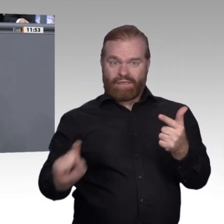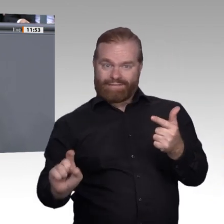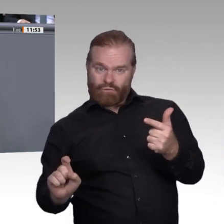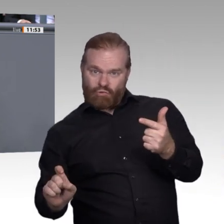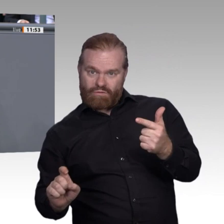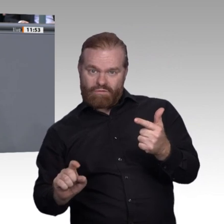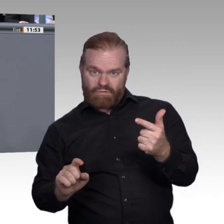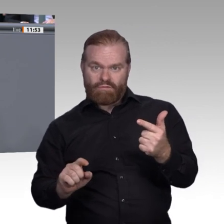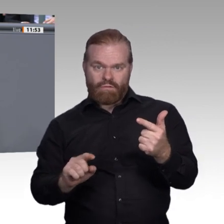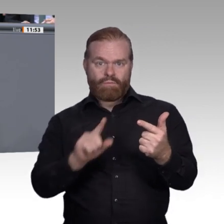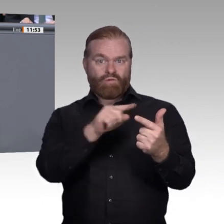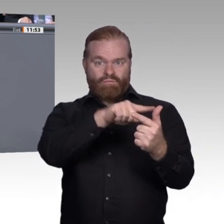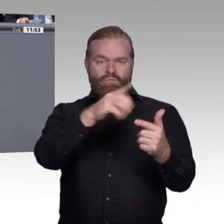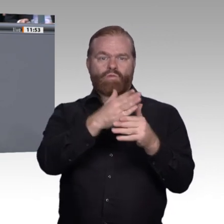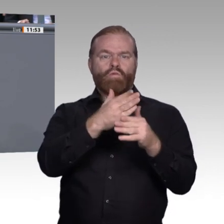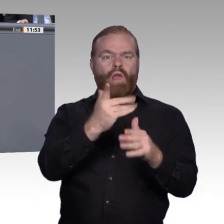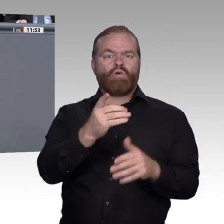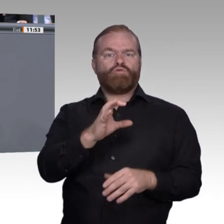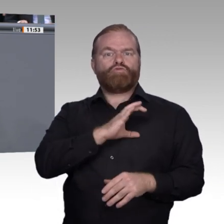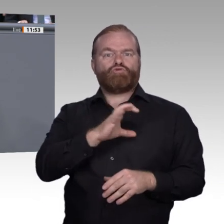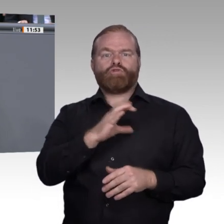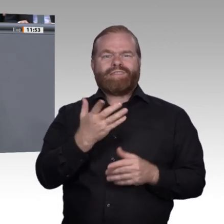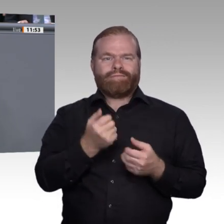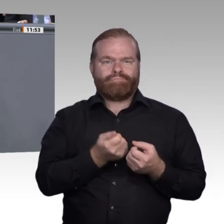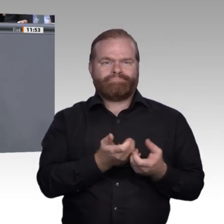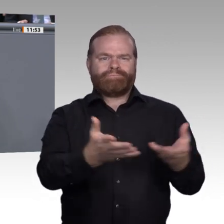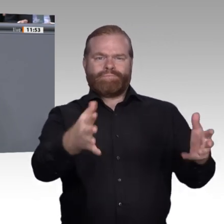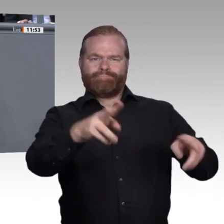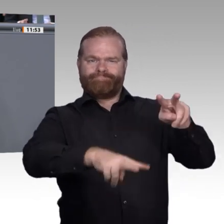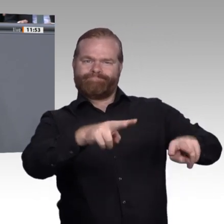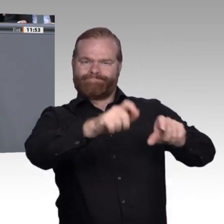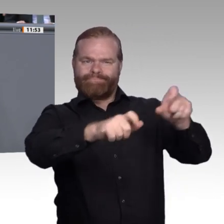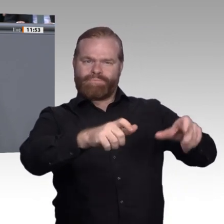mehr Durchlässigkeit sorgen. Deswegen glaube ich, dass wir gut beraten wären, darüber